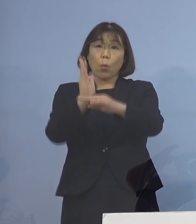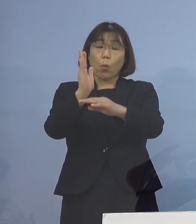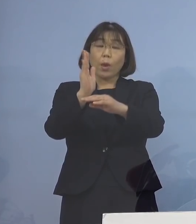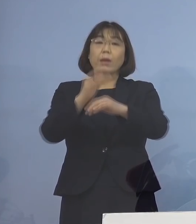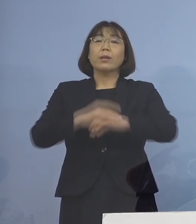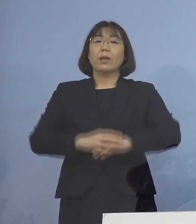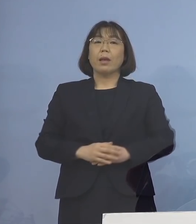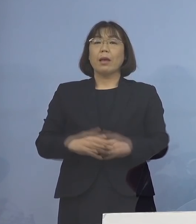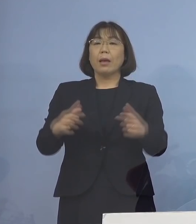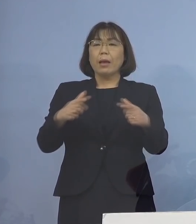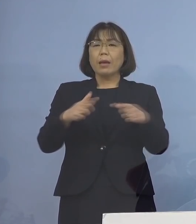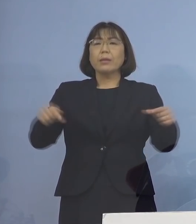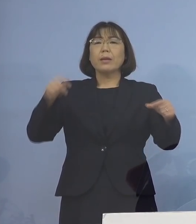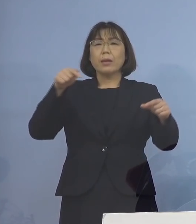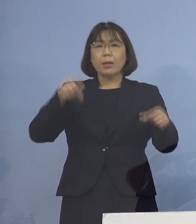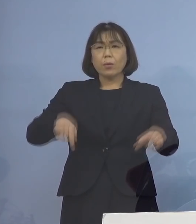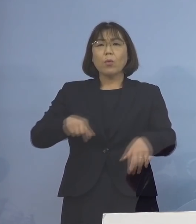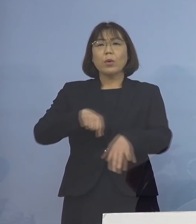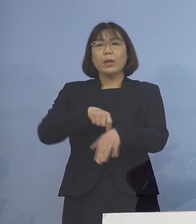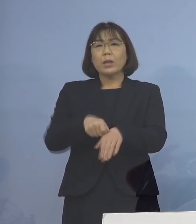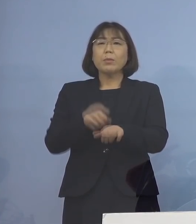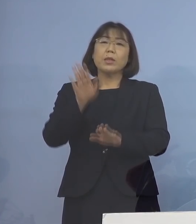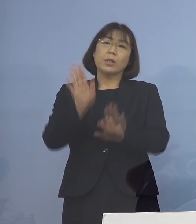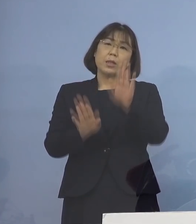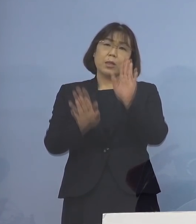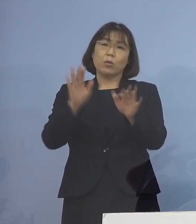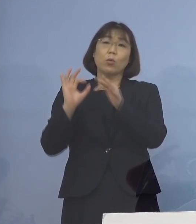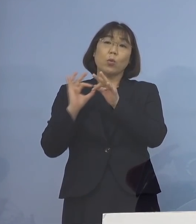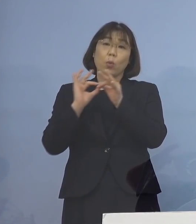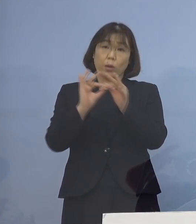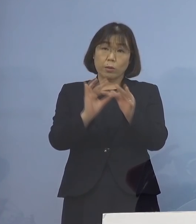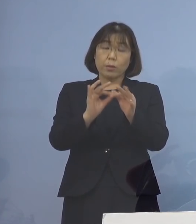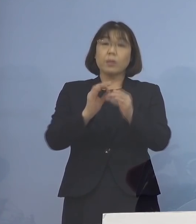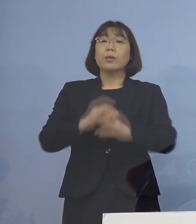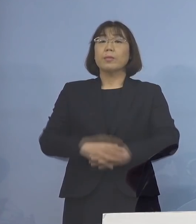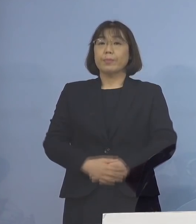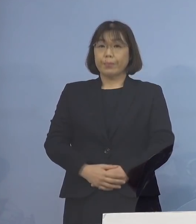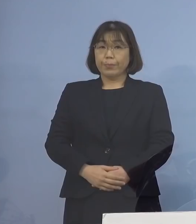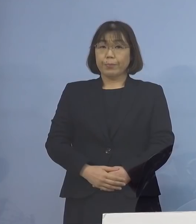全国的に大変厳しい状況が 続いているところであります